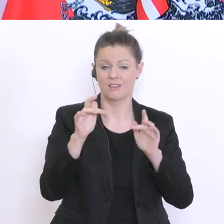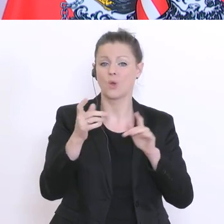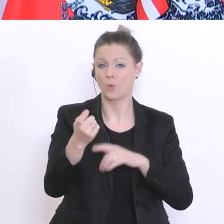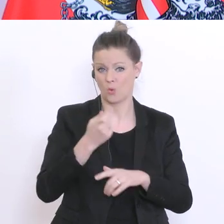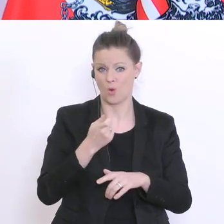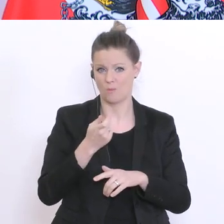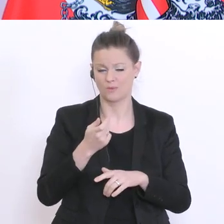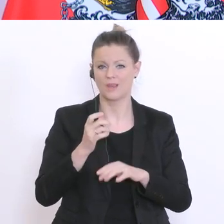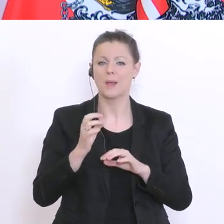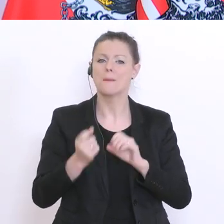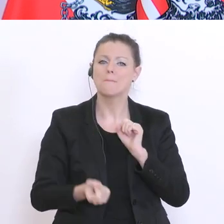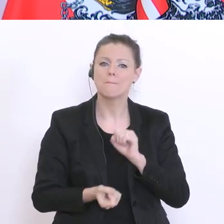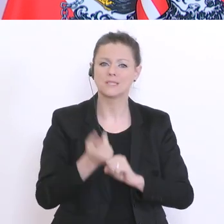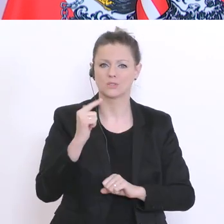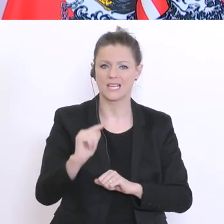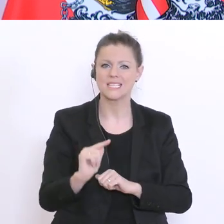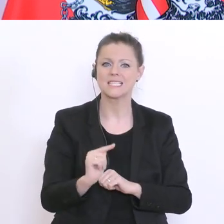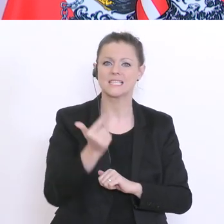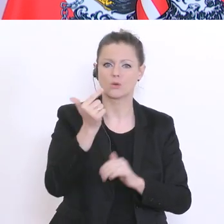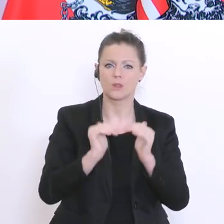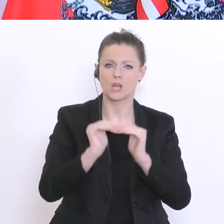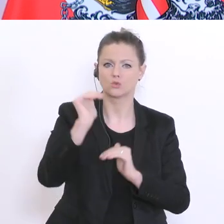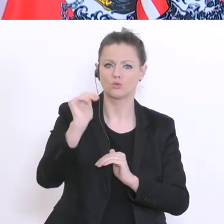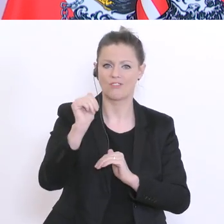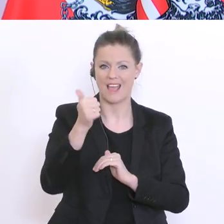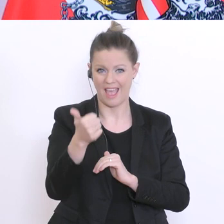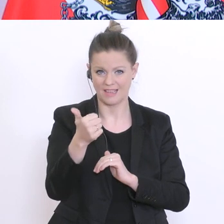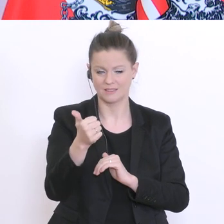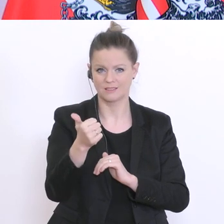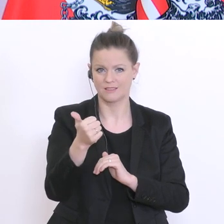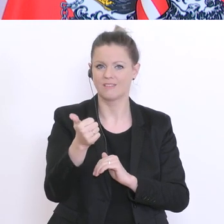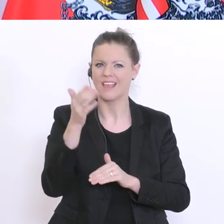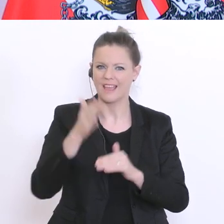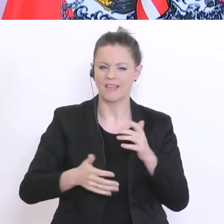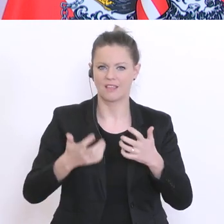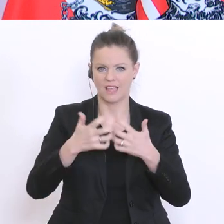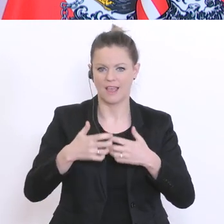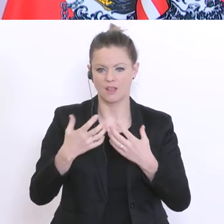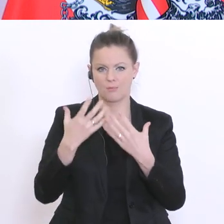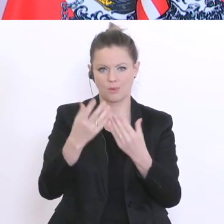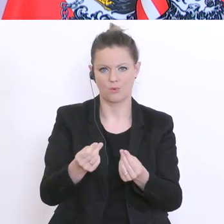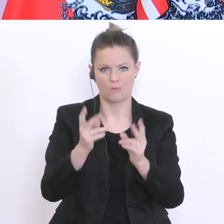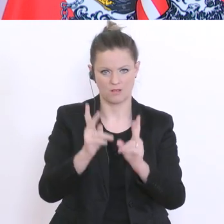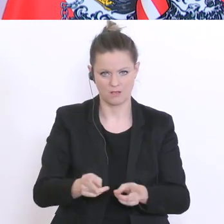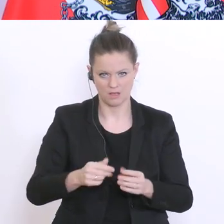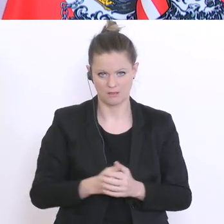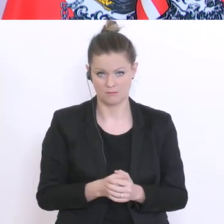insbesondere in der Sekundarstufe°1 zur Verfügung zu stellen. Die soziale Bedürftigkeit derer die so